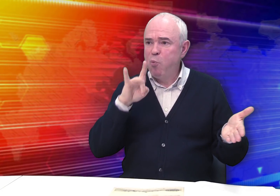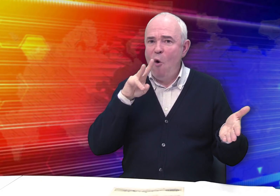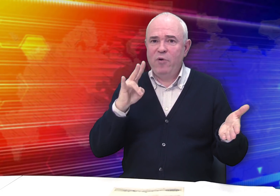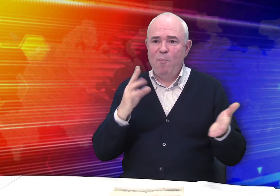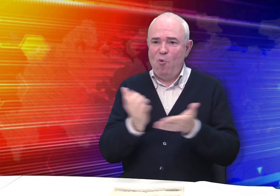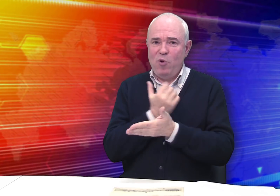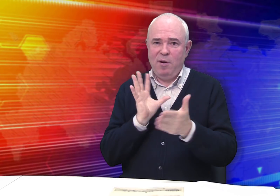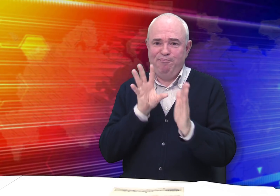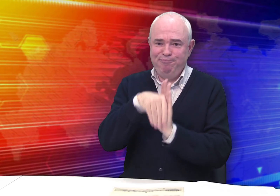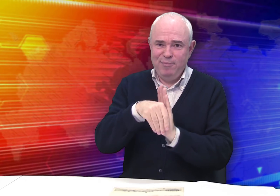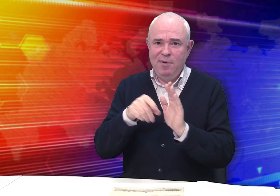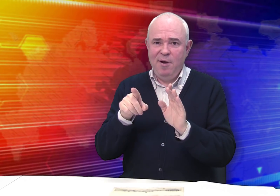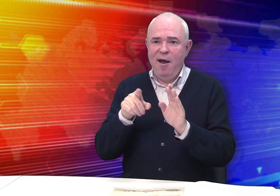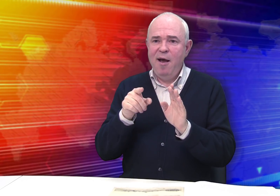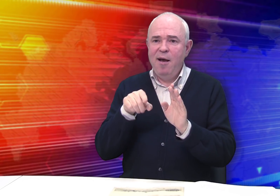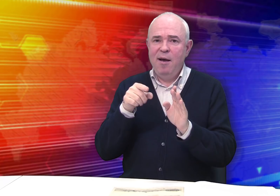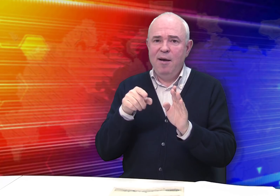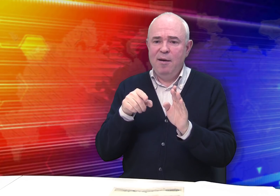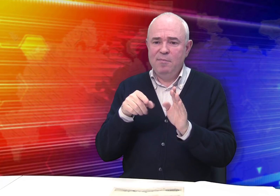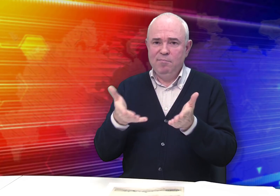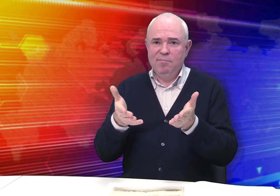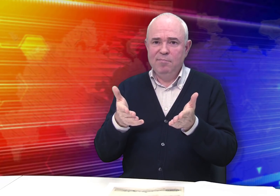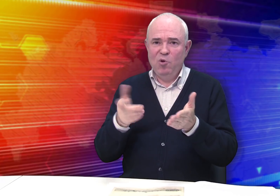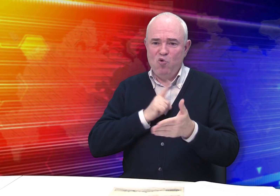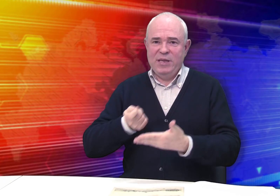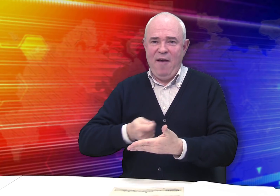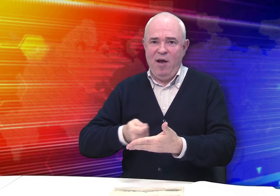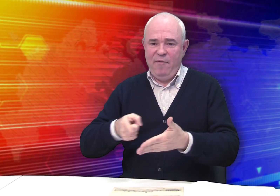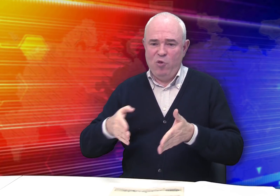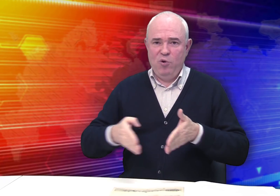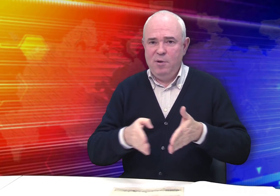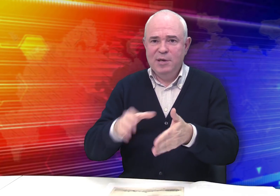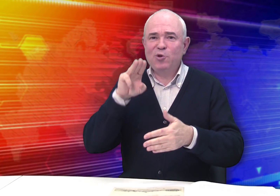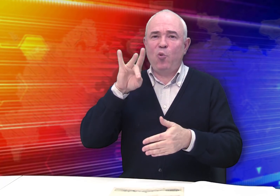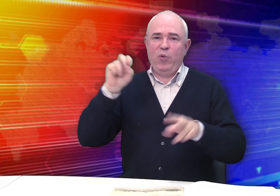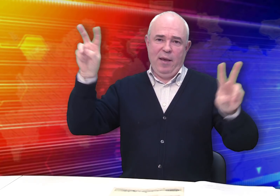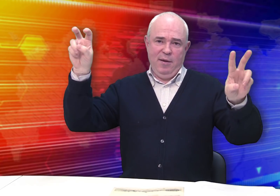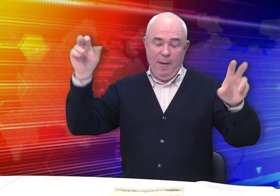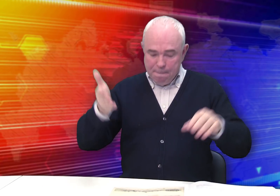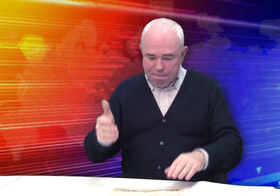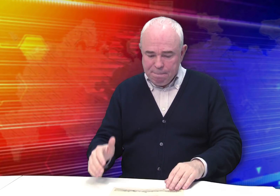В числе авторов был и Михаил Бровкин, он был, как говорится, в этой «струе».